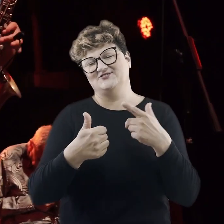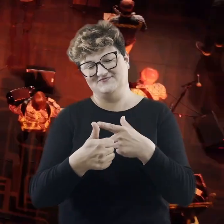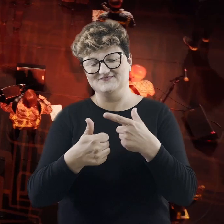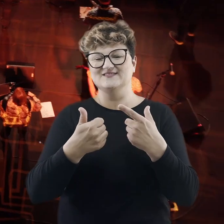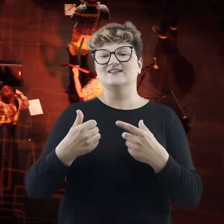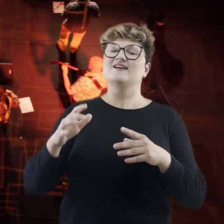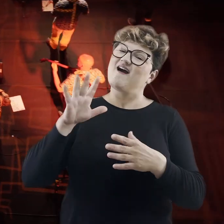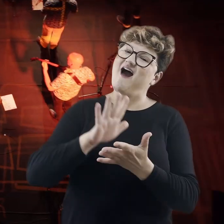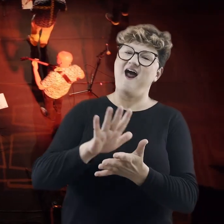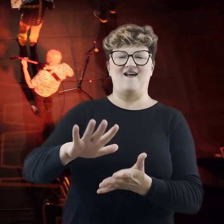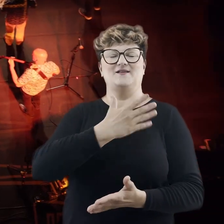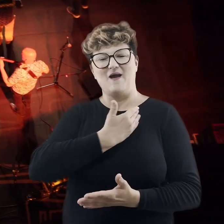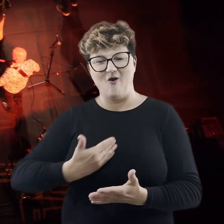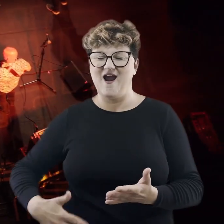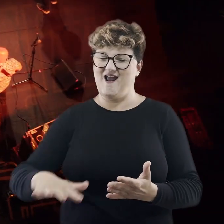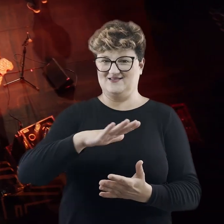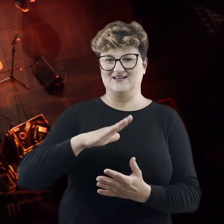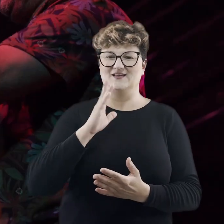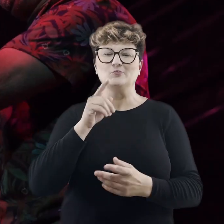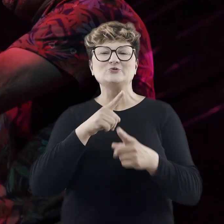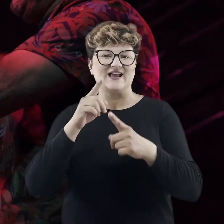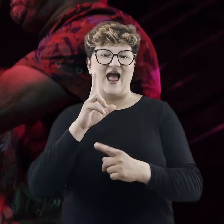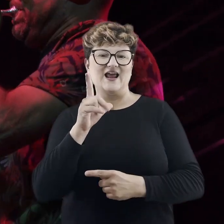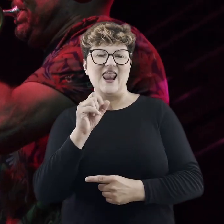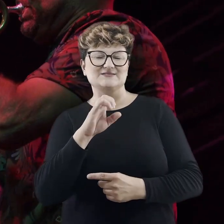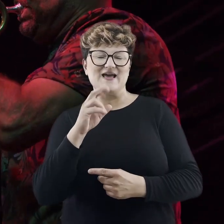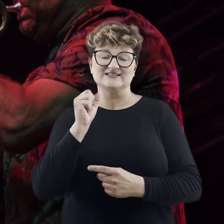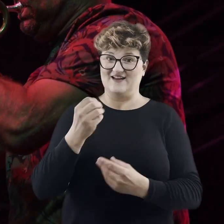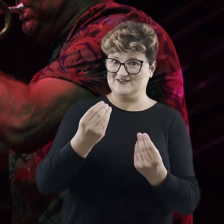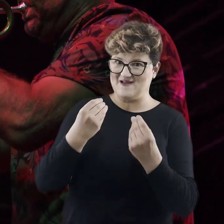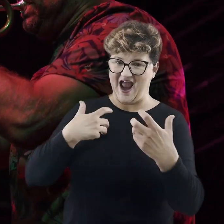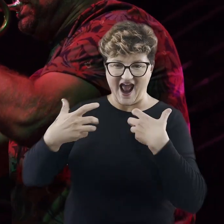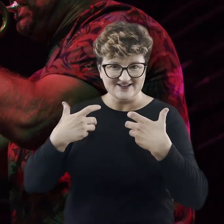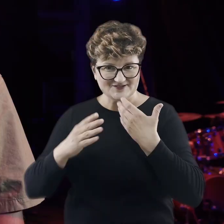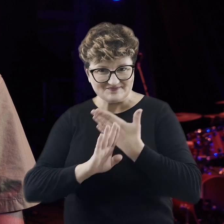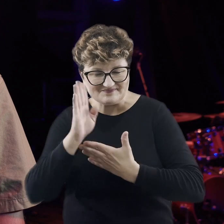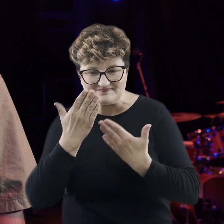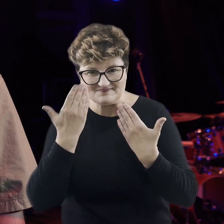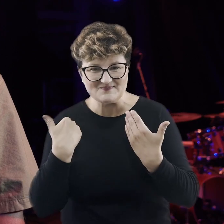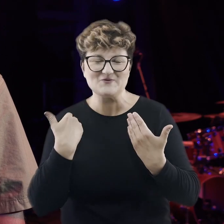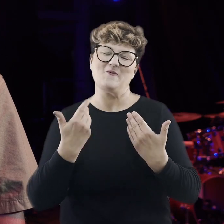klezmerskiej, bałkańskiej, prezentowanej przez też wspaniałych artystów. Serdecznie Państwa zapraszam na nasze